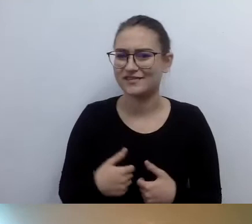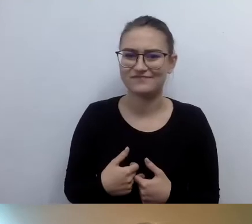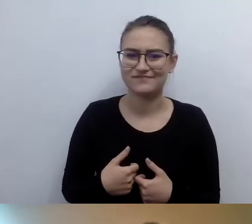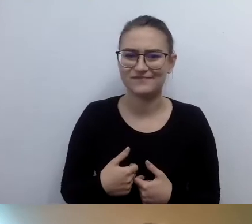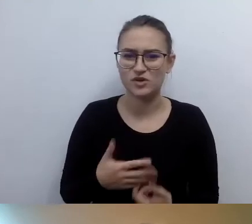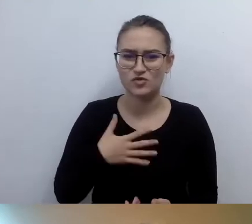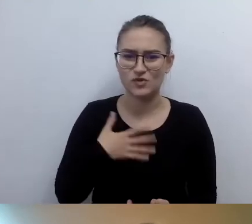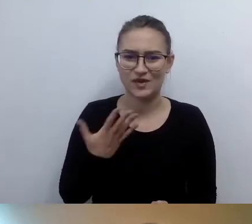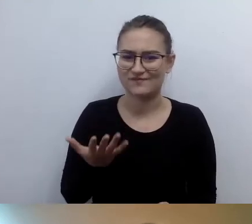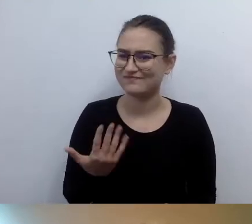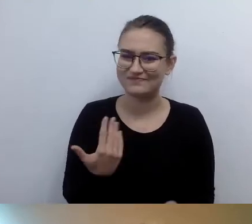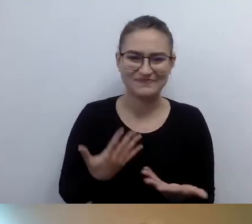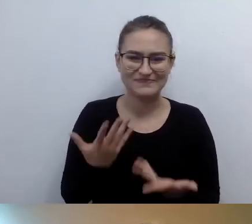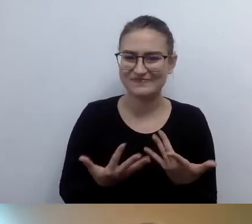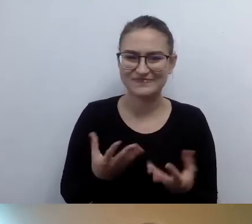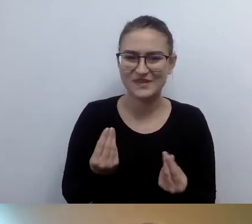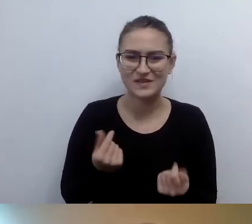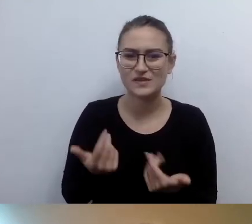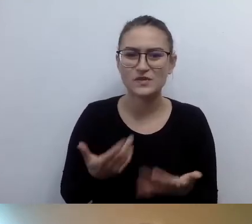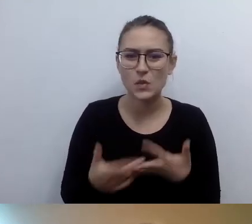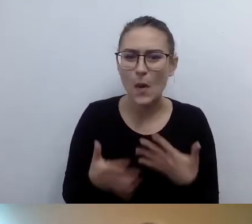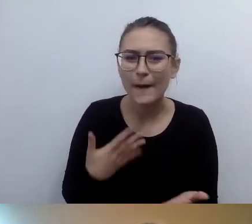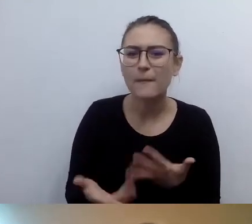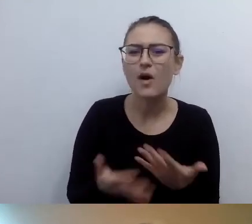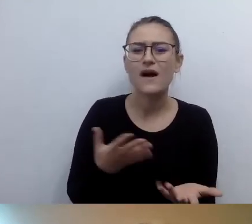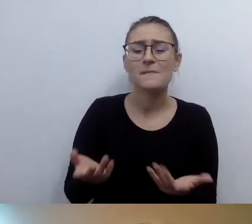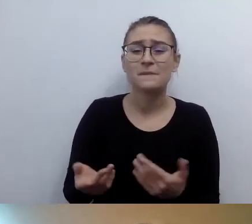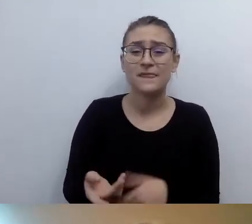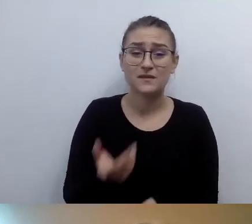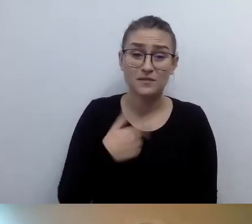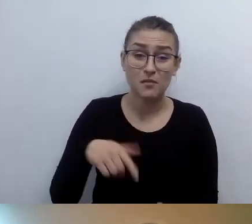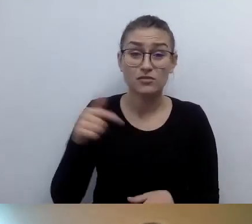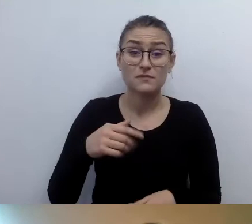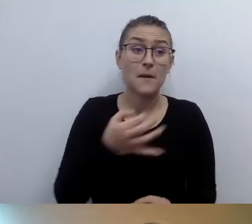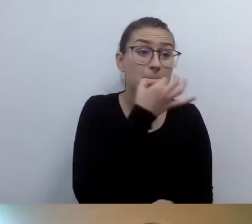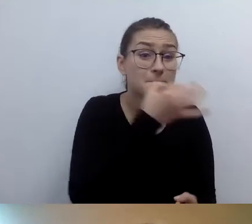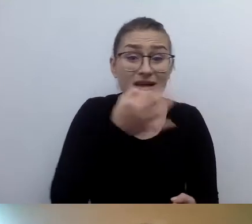Ponieważ prawdopodobnie nie będziemy każdego pytać o zgodę na opis,